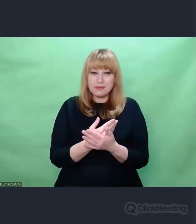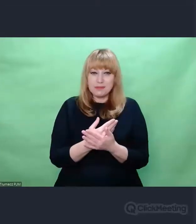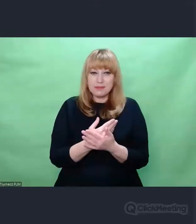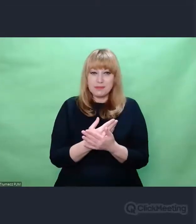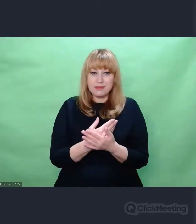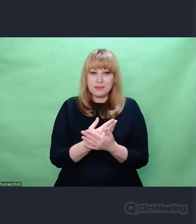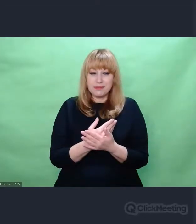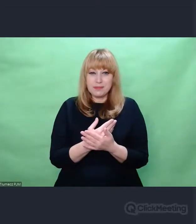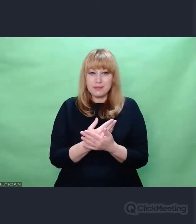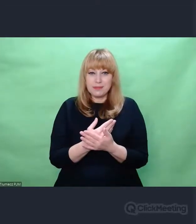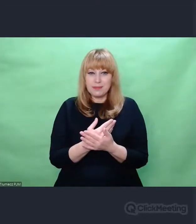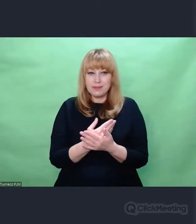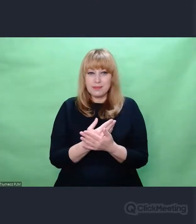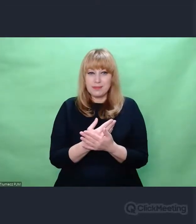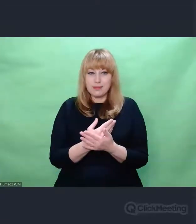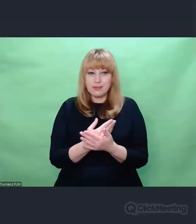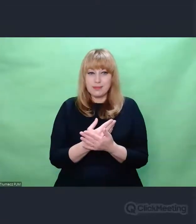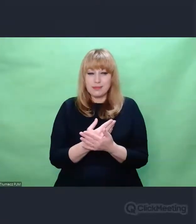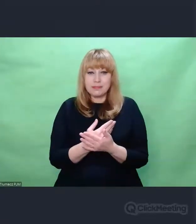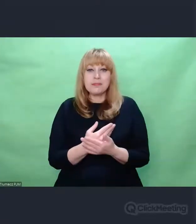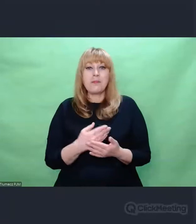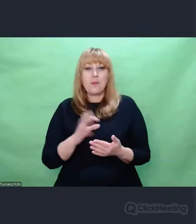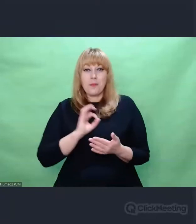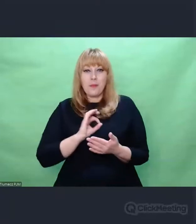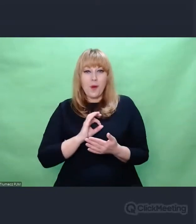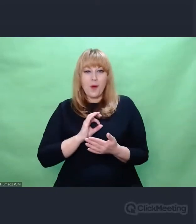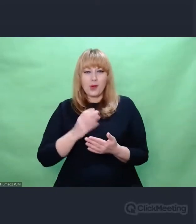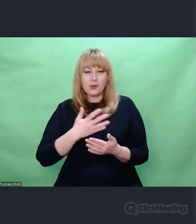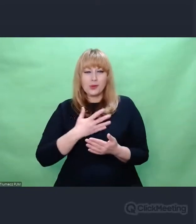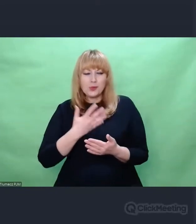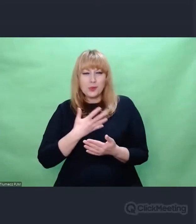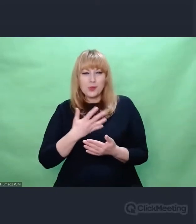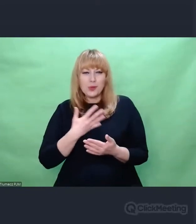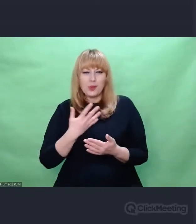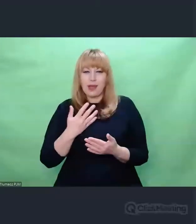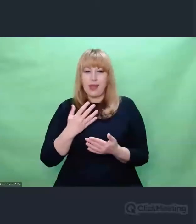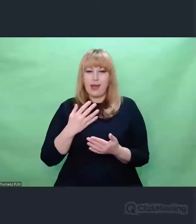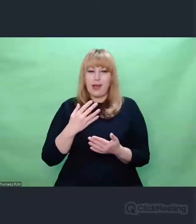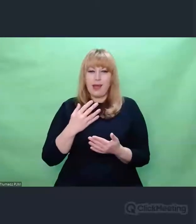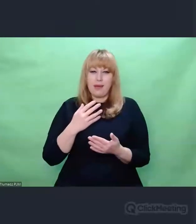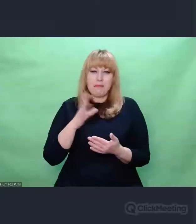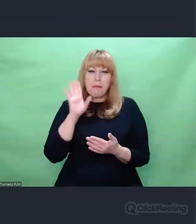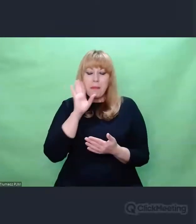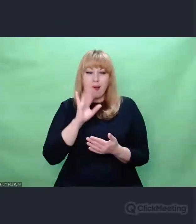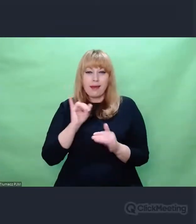naszą wiedzę o tym, jak Enigma działała, jak ją tworzono i jak jej używano,